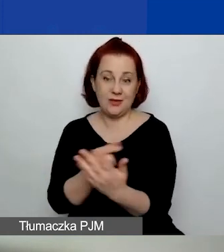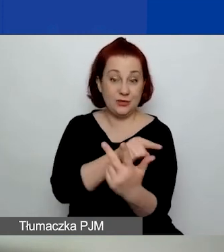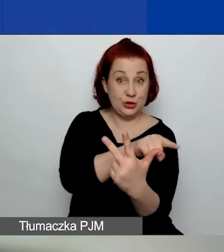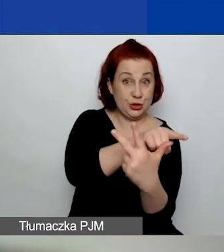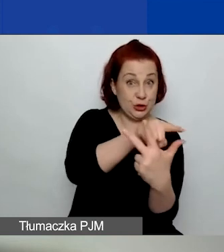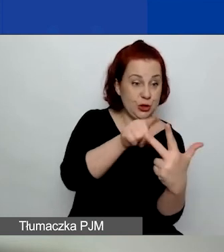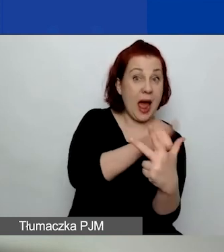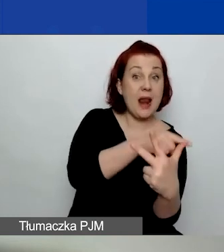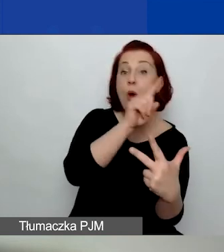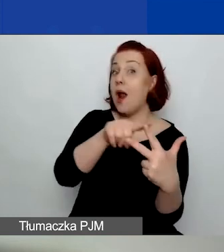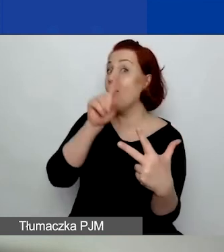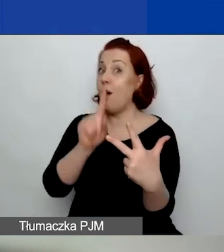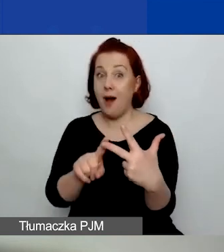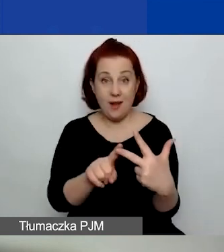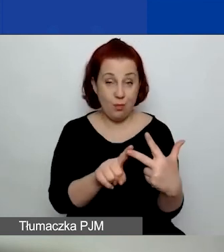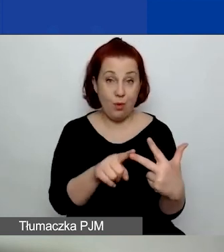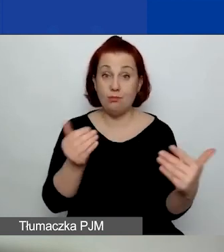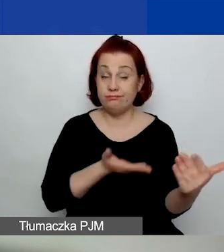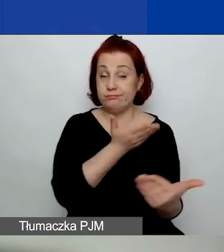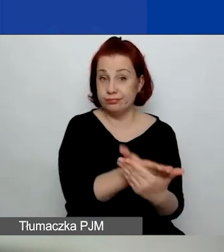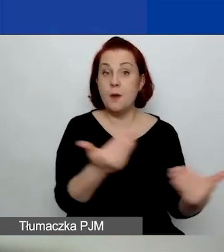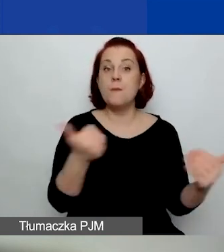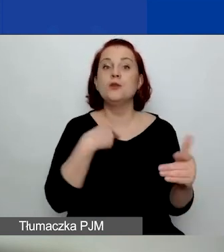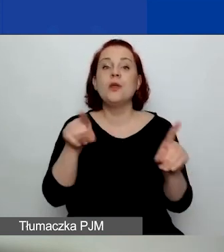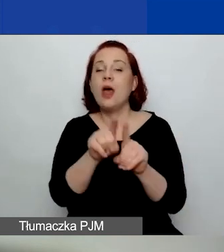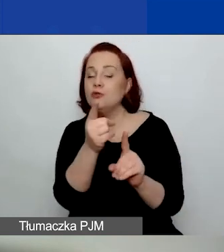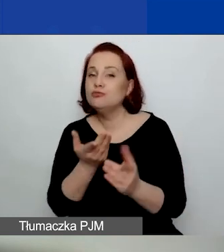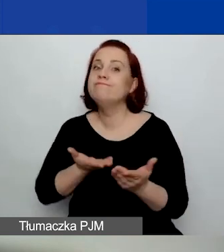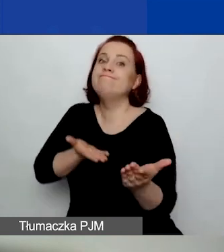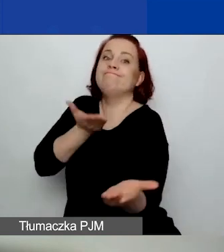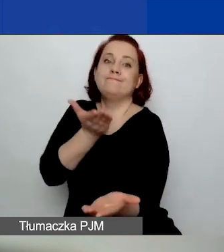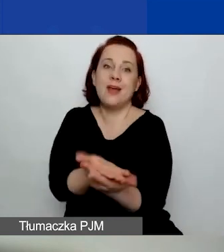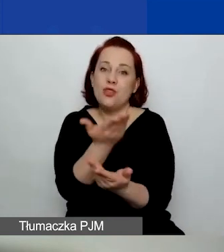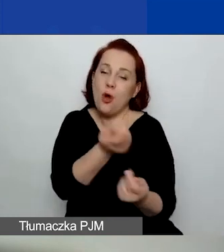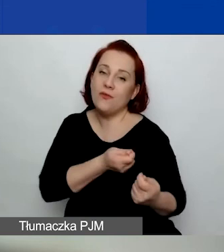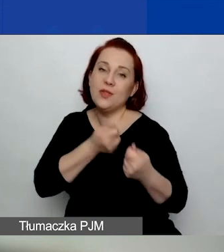można wnioskować o dofinansowanie w ramach obszaru czwartego: